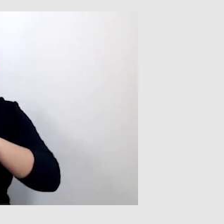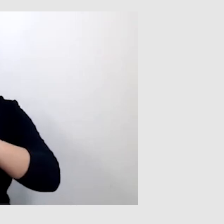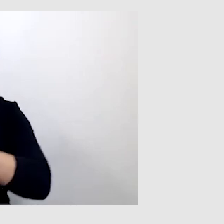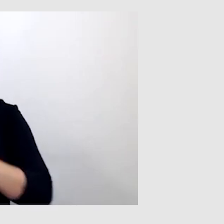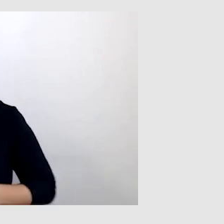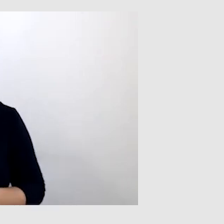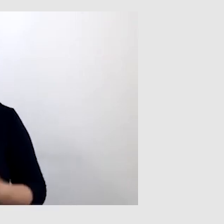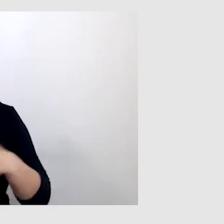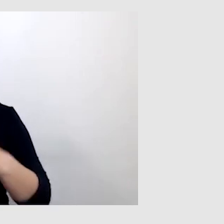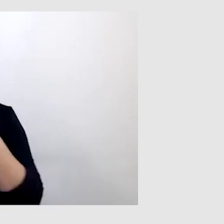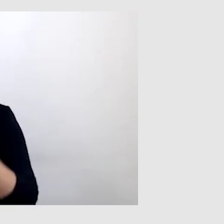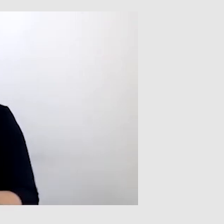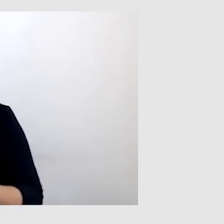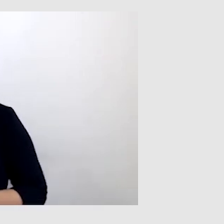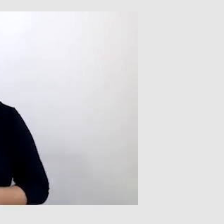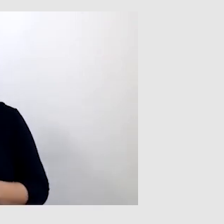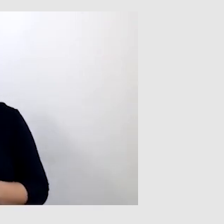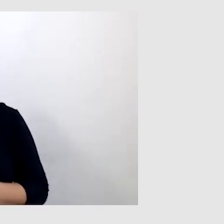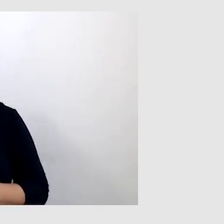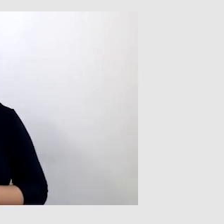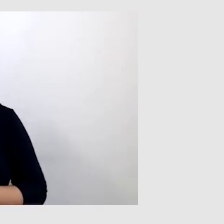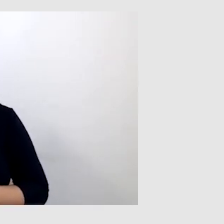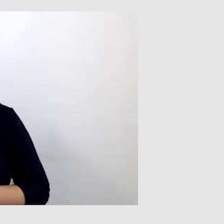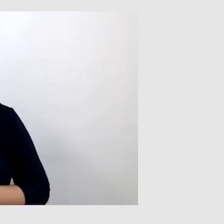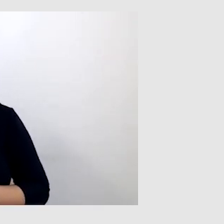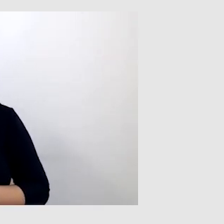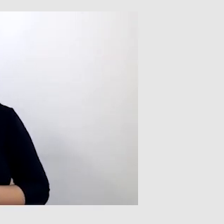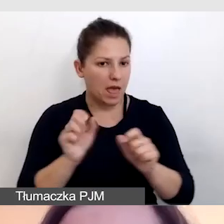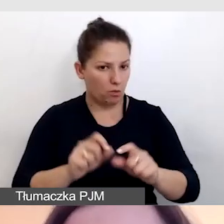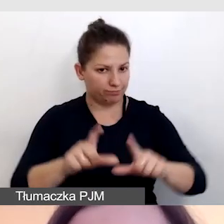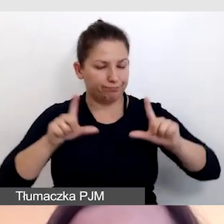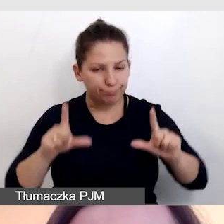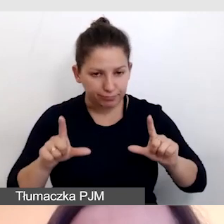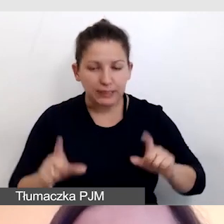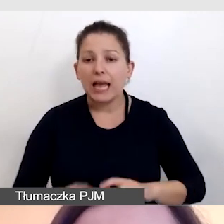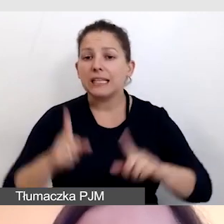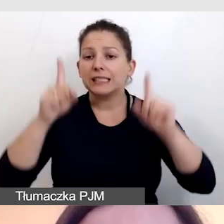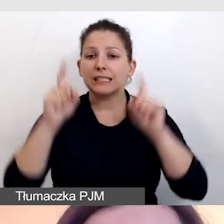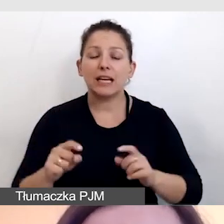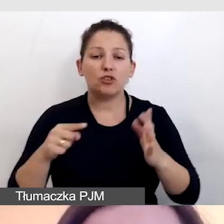Bardzo dziękuję. Powrócę do naszej prezentacji. Zaczniemy od zdjęcia,